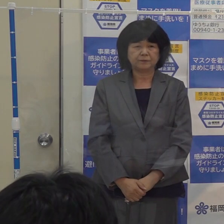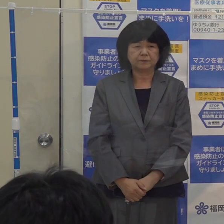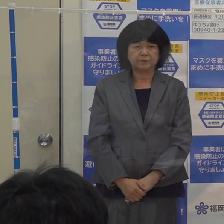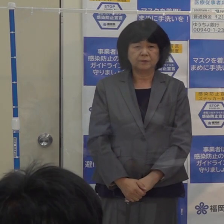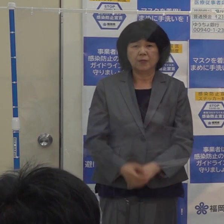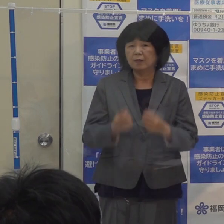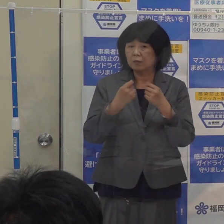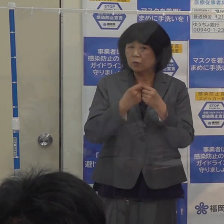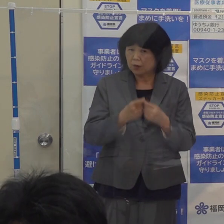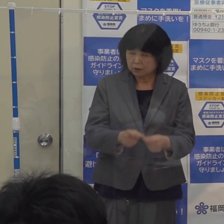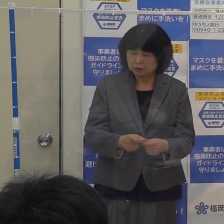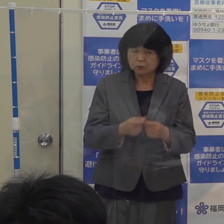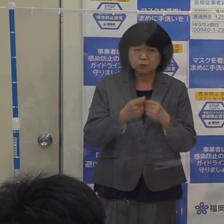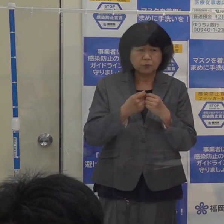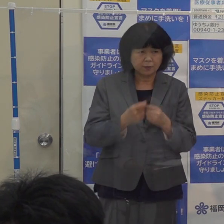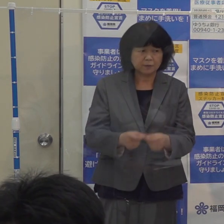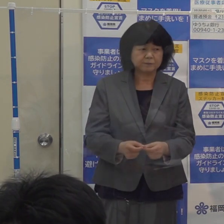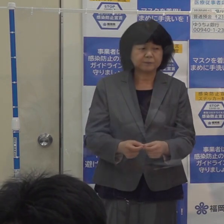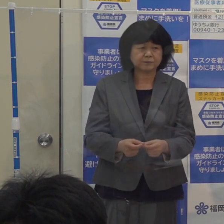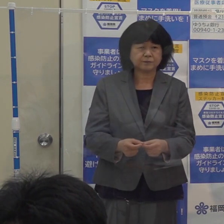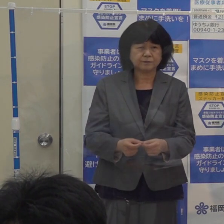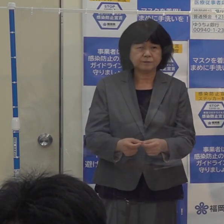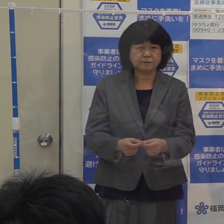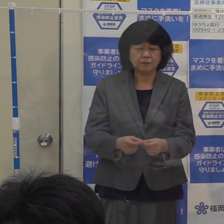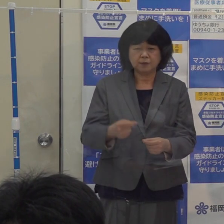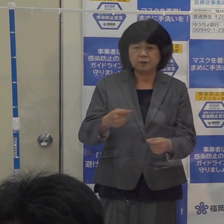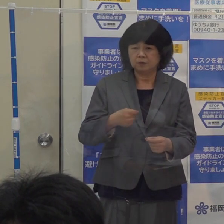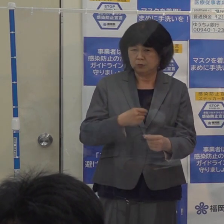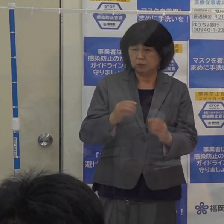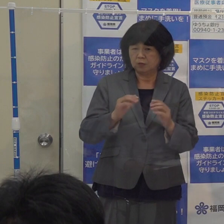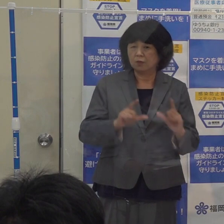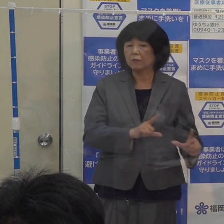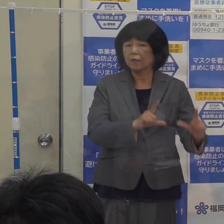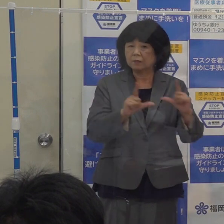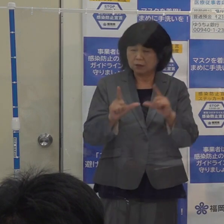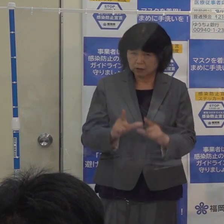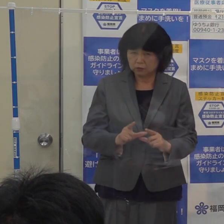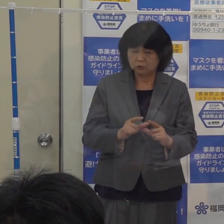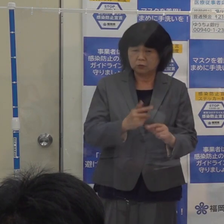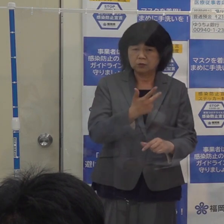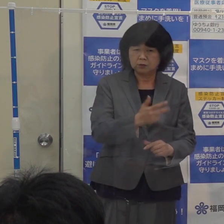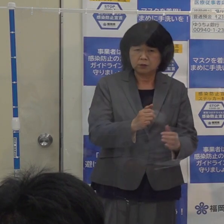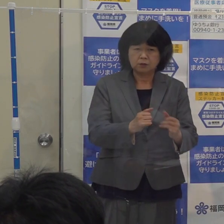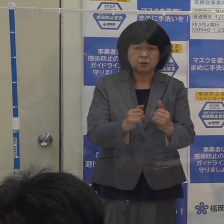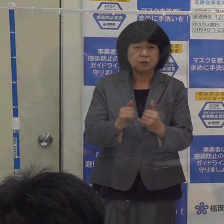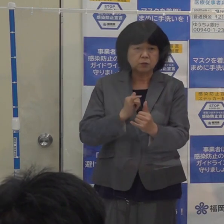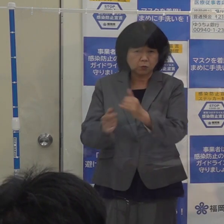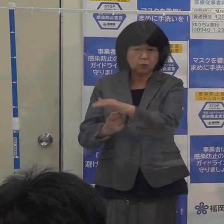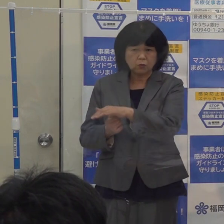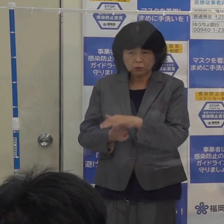詳しくは お住まいの市町村に問い合わせをいただければと思います